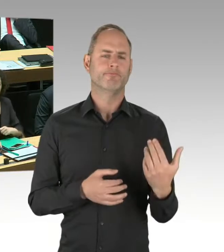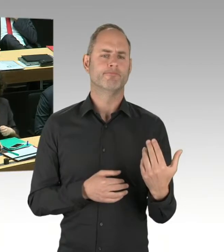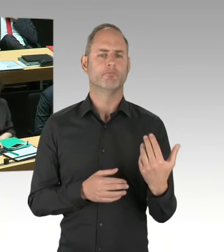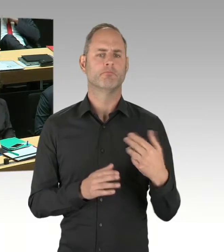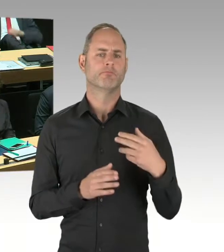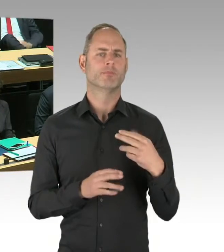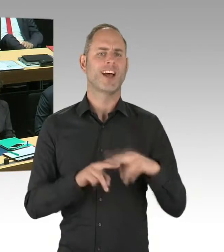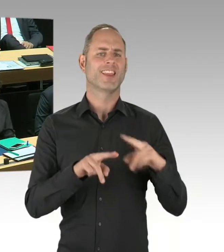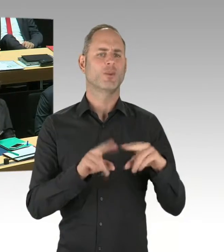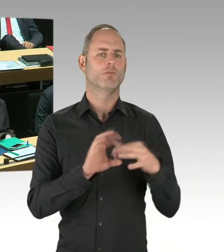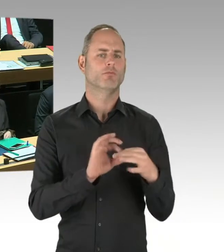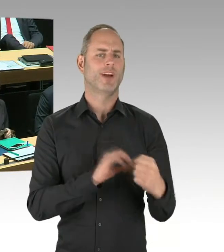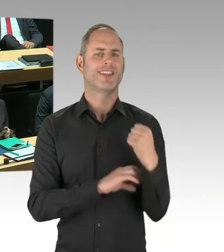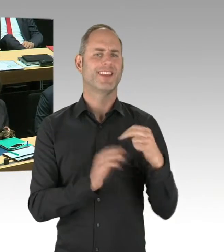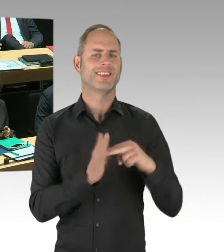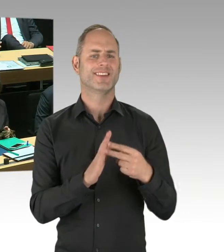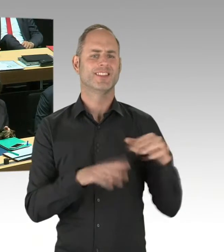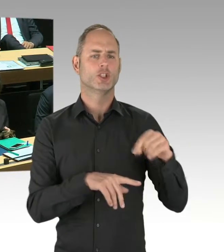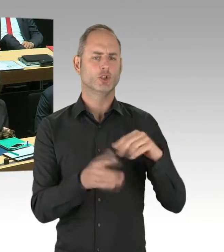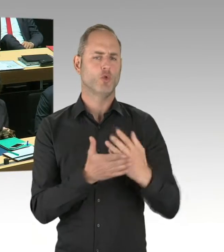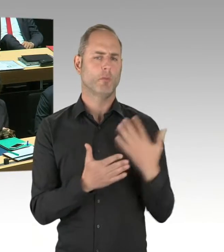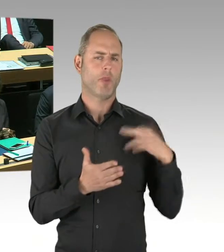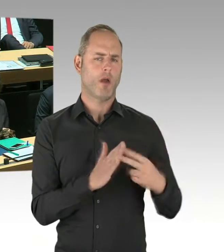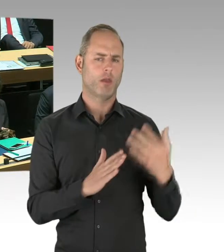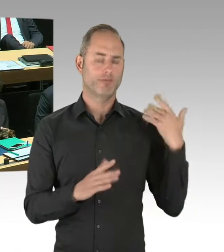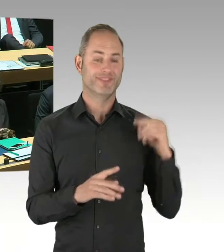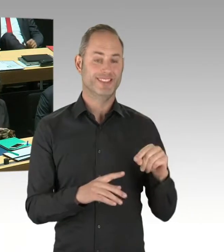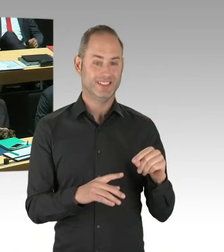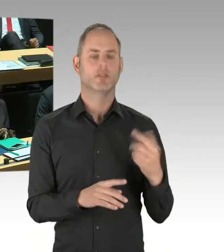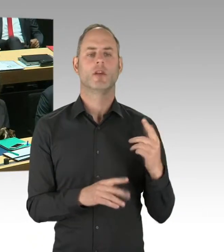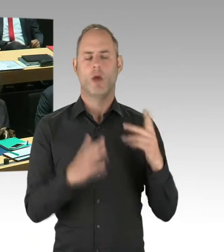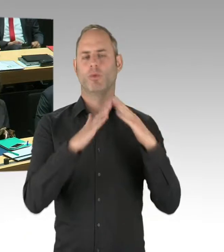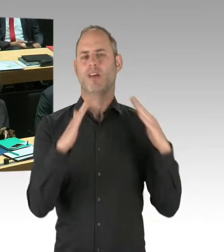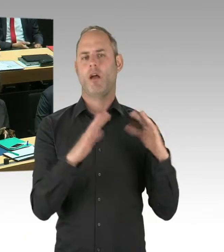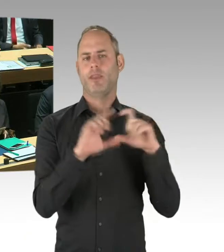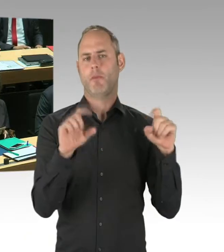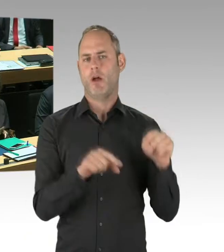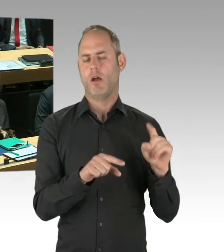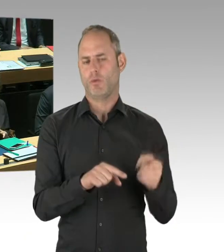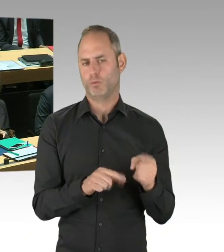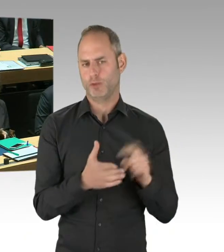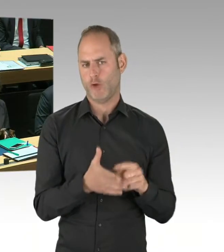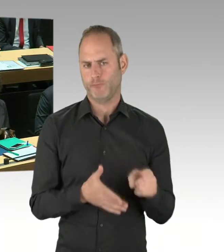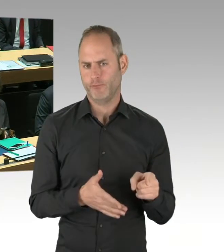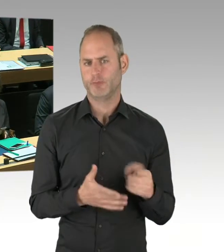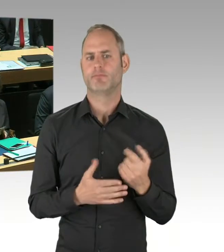und hat sich das Dach näher angeguckt, um feststellen zu können, welche Art von energetischer Sanierung man dort vornehmen kann.